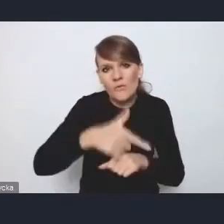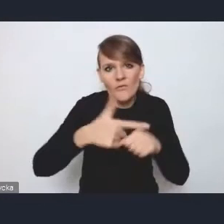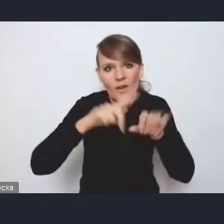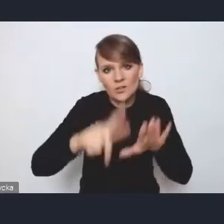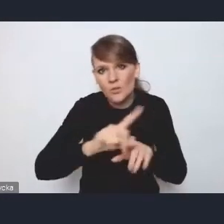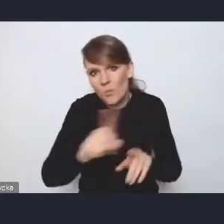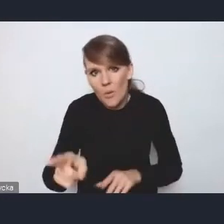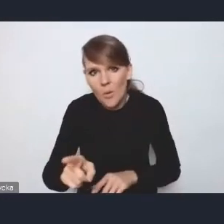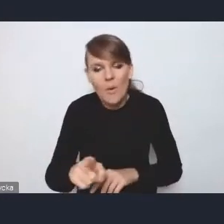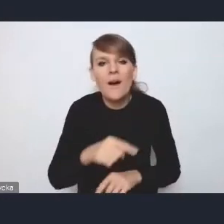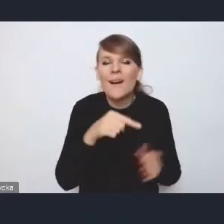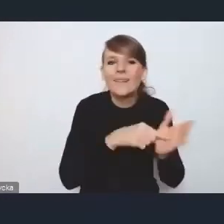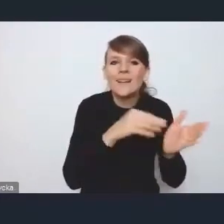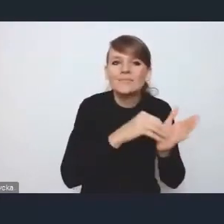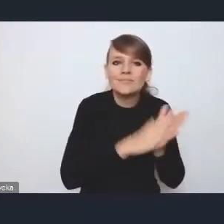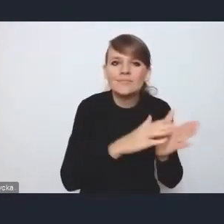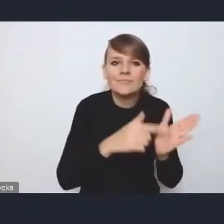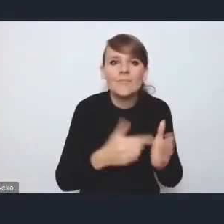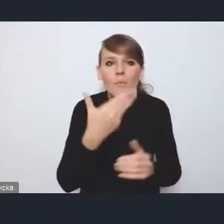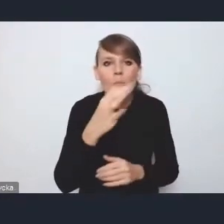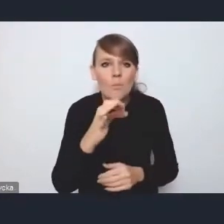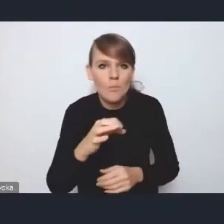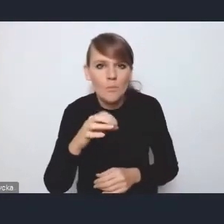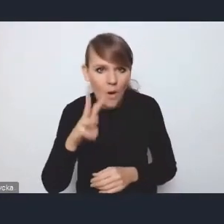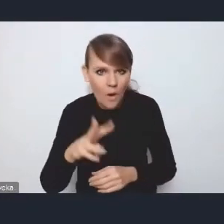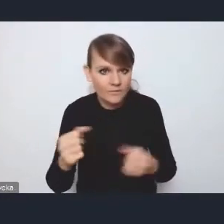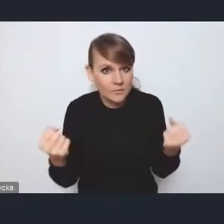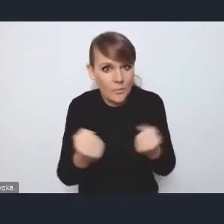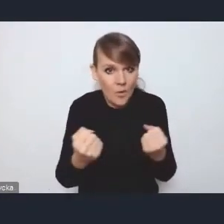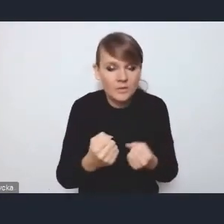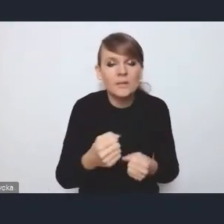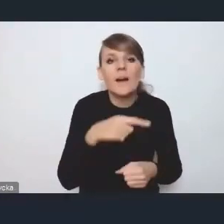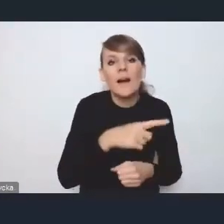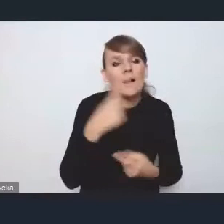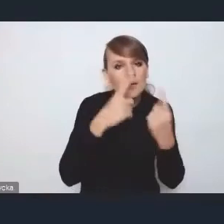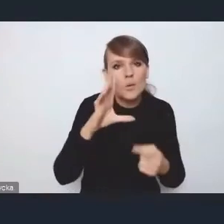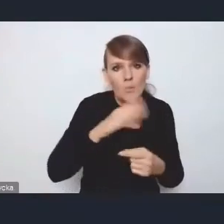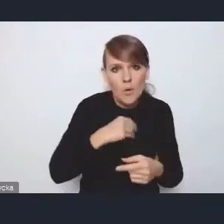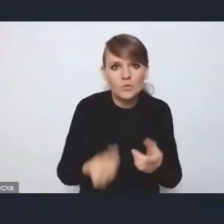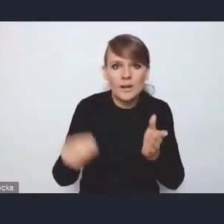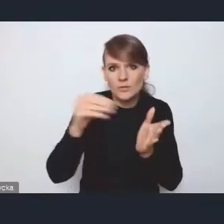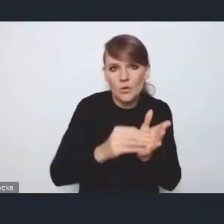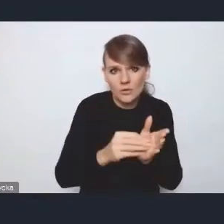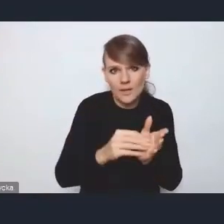tam, gdzie są zapisy dotyczące wzmacniania MOF-ów, można by też dodać zapis dotyczący kryteriów,